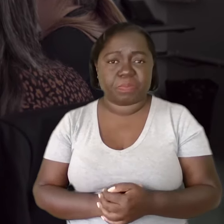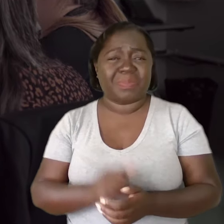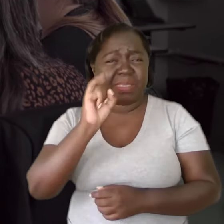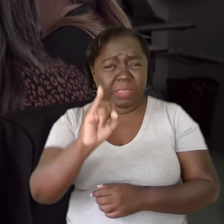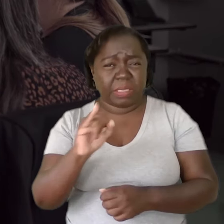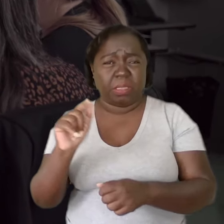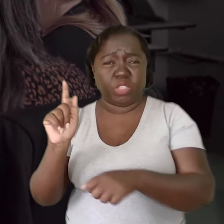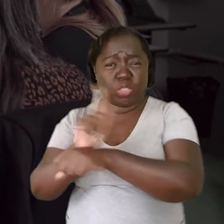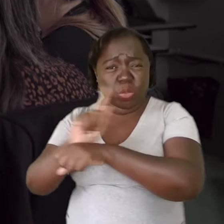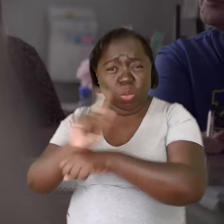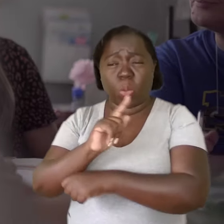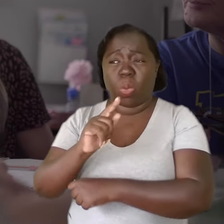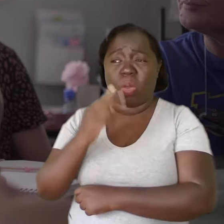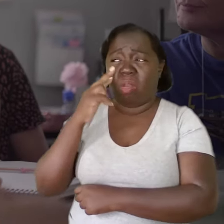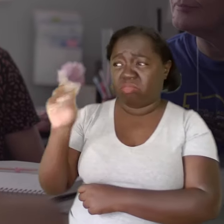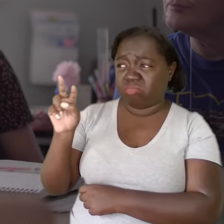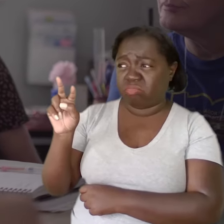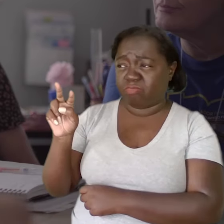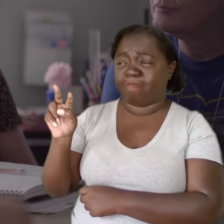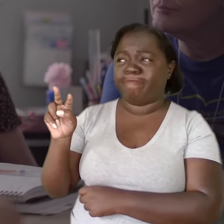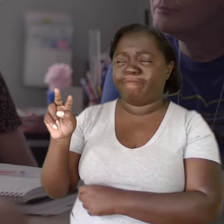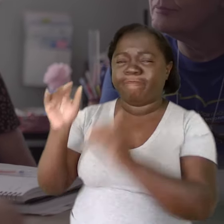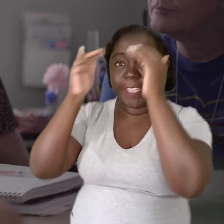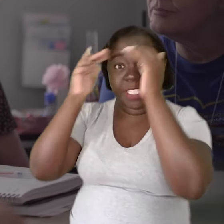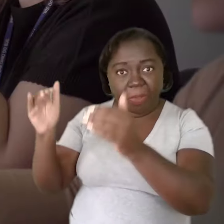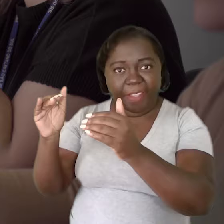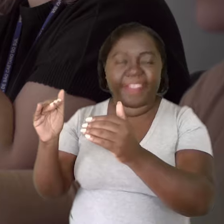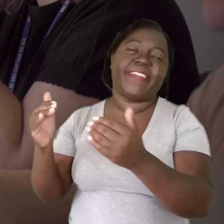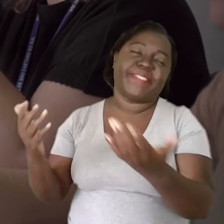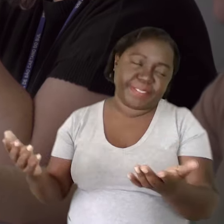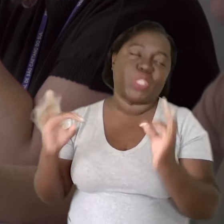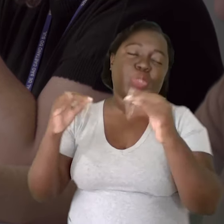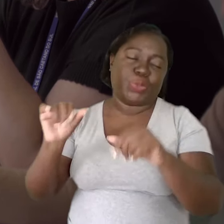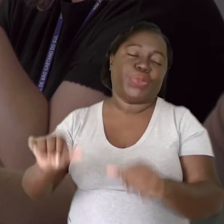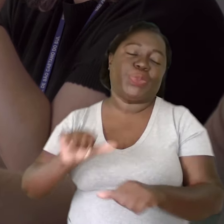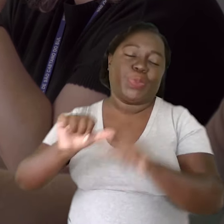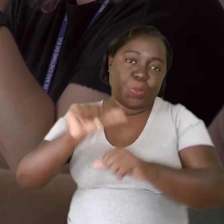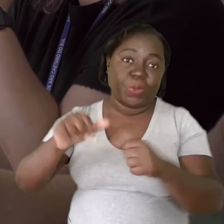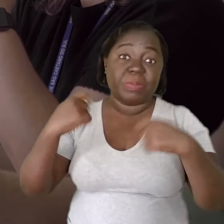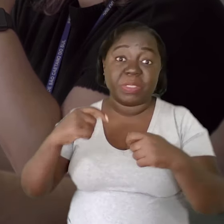Se os gestores olharem pros professores com respeito, tudo vai mudar. Na verdade, o que ele precisa é ouvir